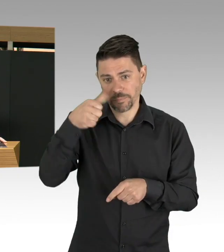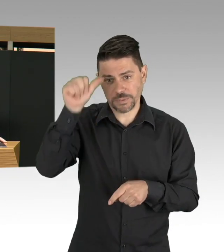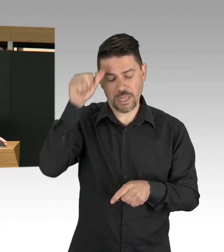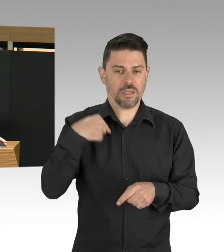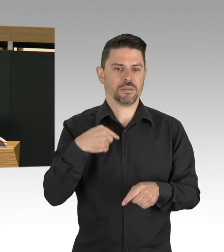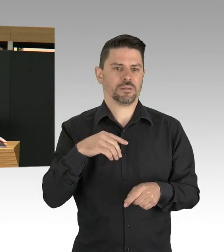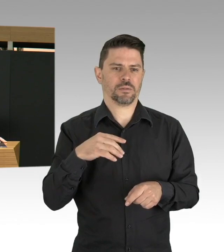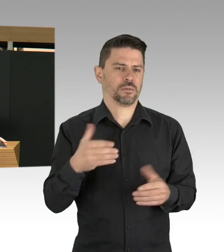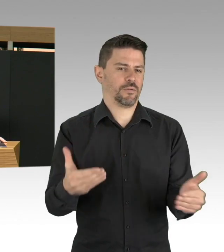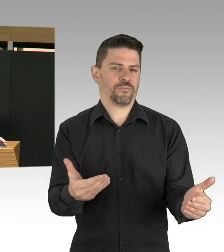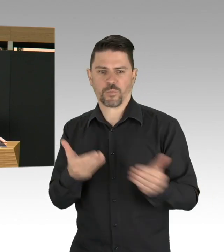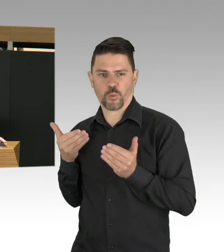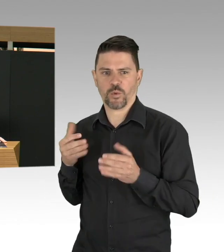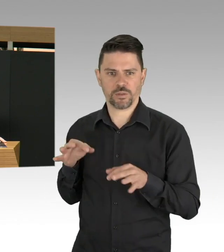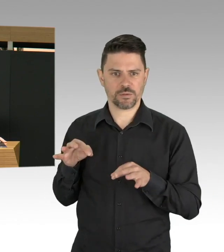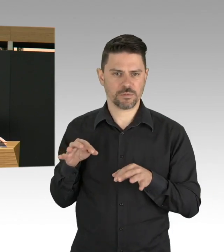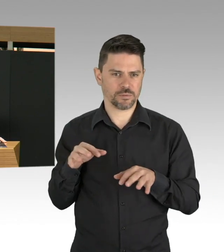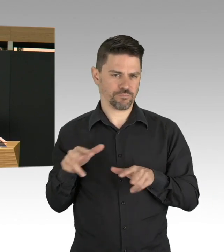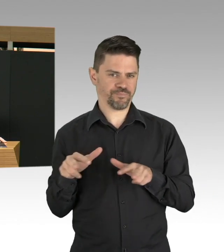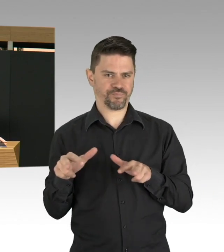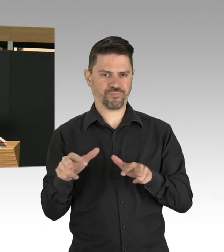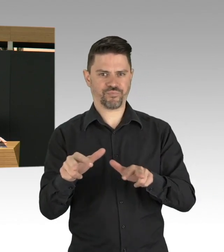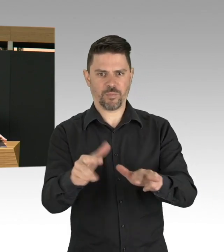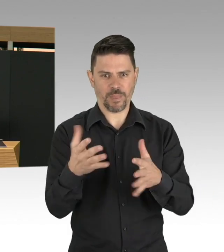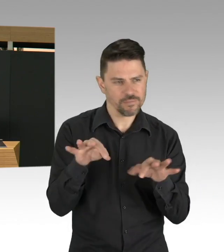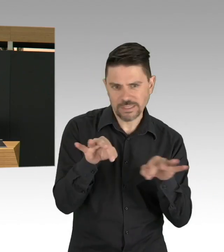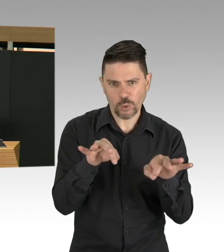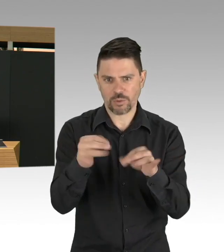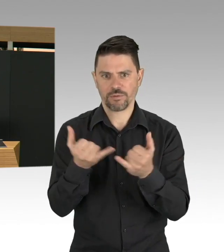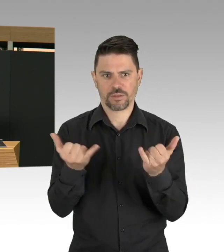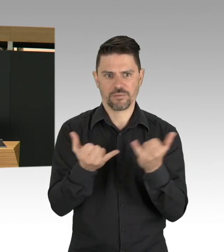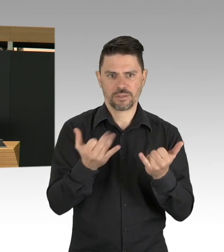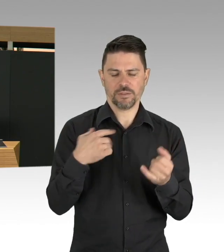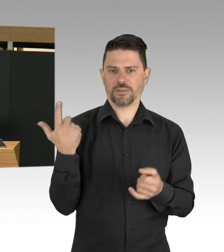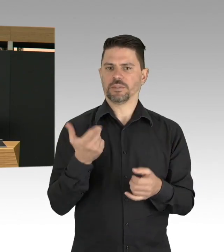kommt absolut nicht in Frage, weil natürlich die Nebeneffekte,